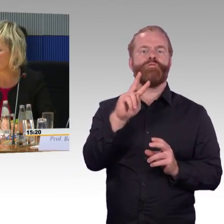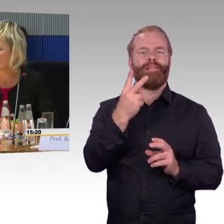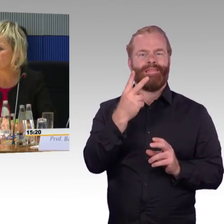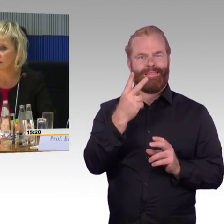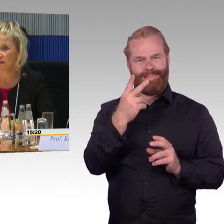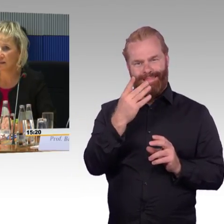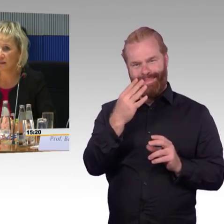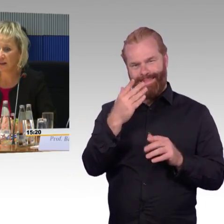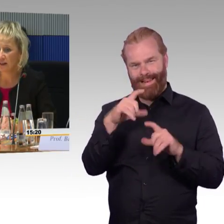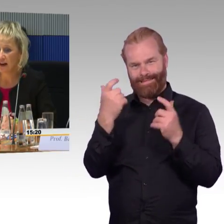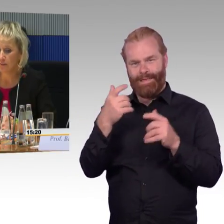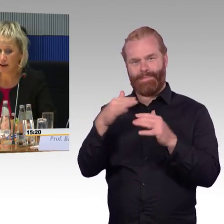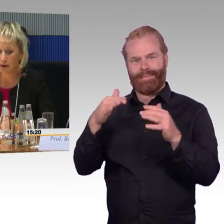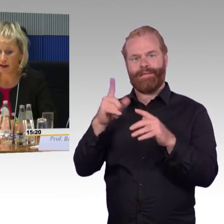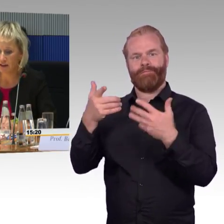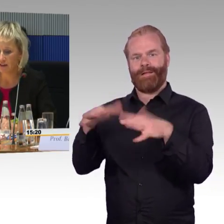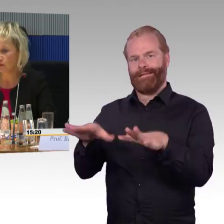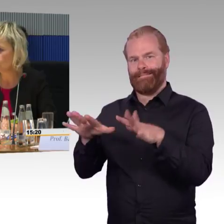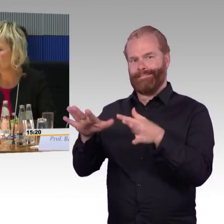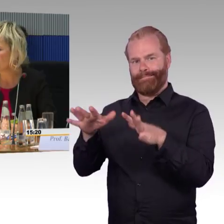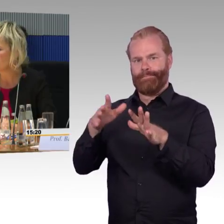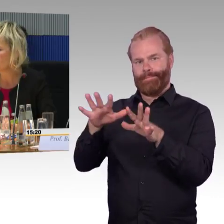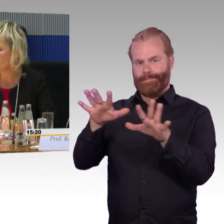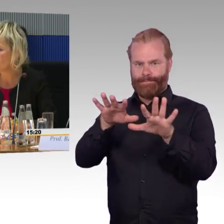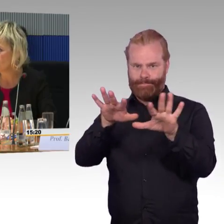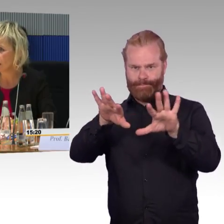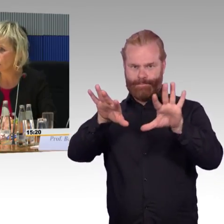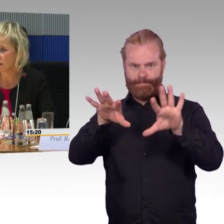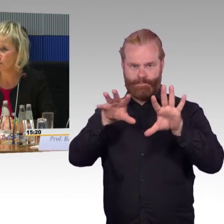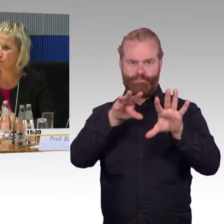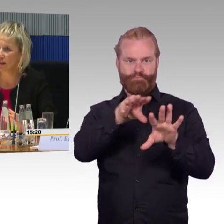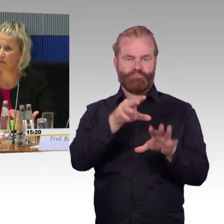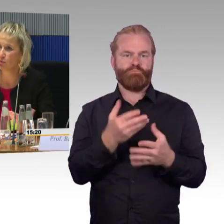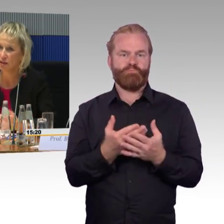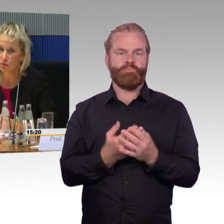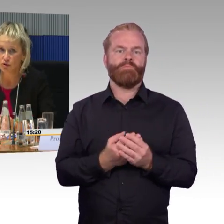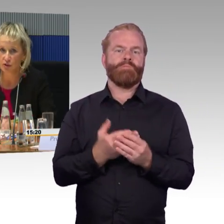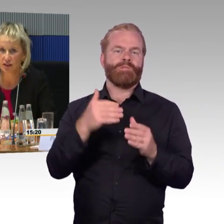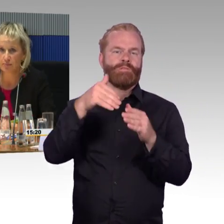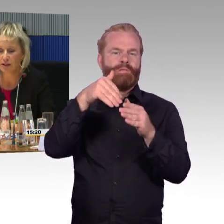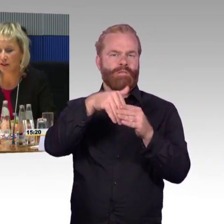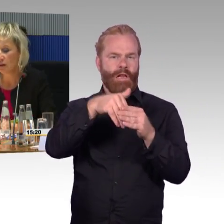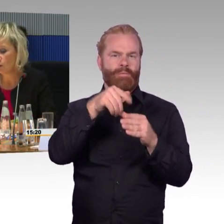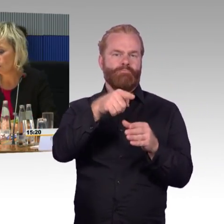natürlich gibt es innerhalb der Bahn grundsätzlich Notfallkonzepte oder Evakuierungskonzepte.